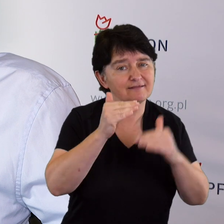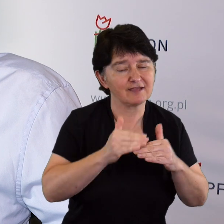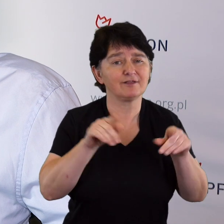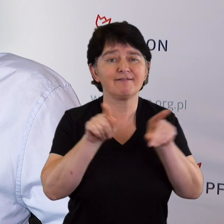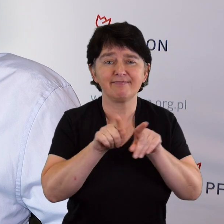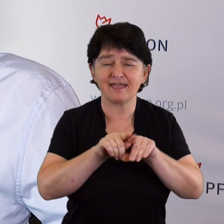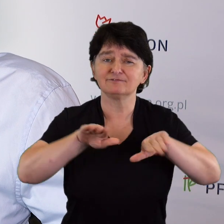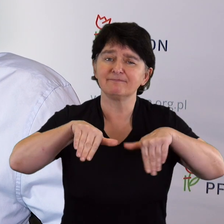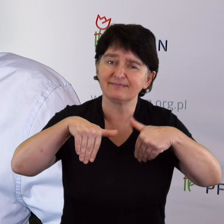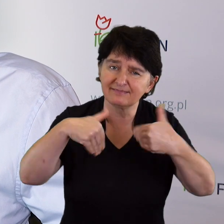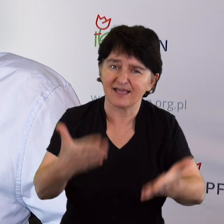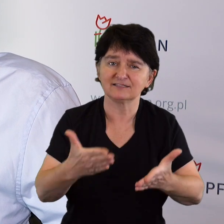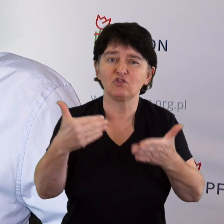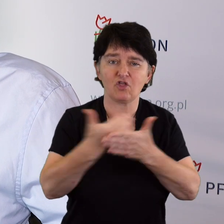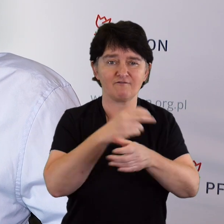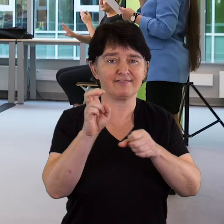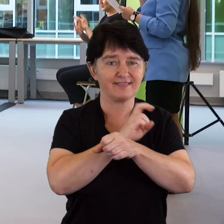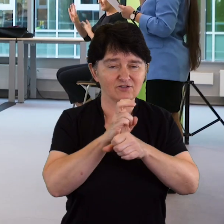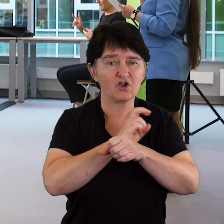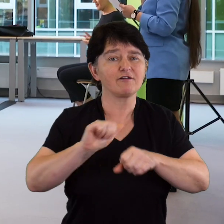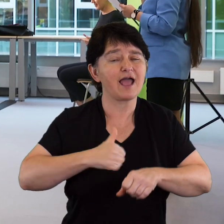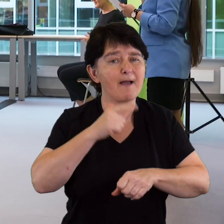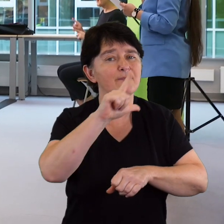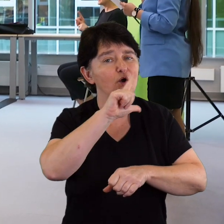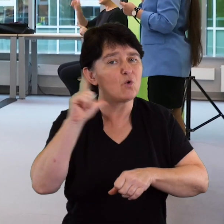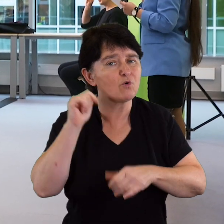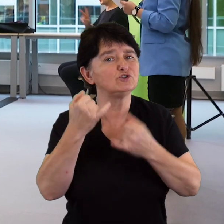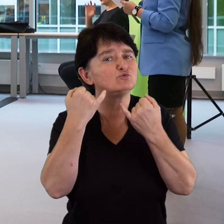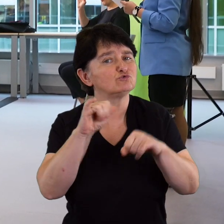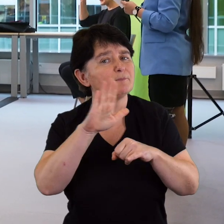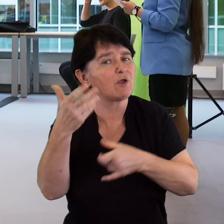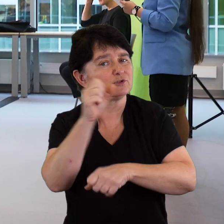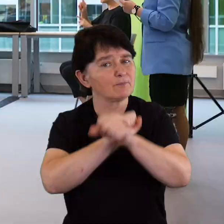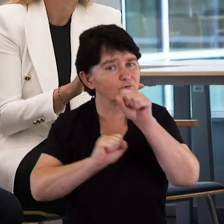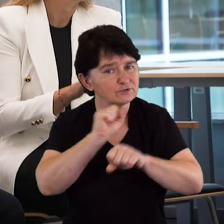Musimy dostarczać nowych technologii, aby ludzie z różnymi niepełnosprawnościami